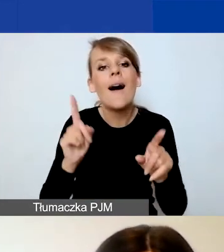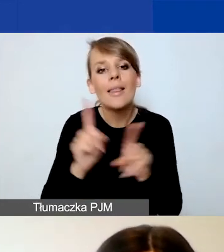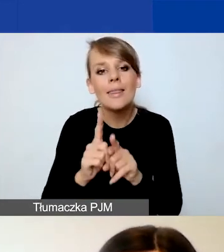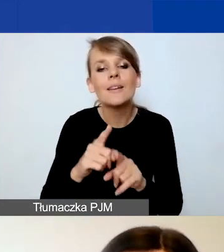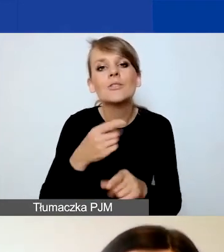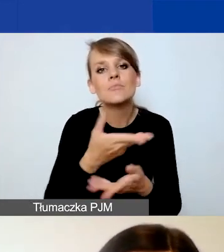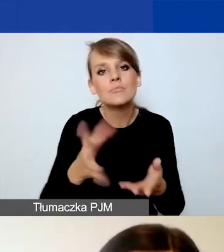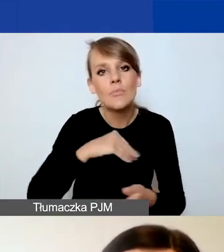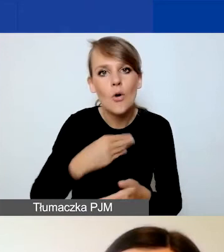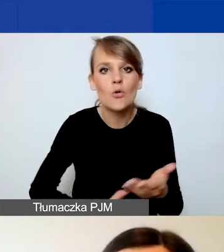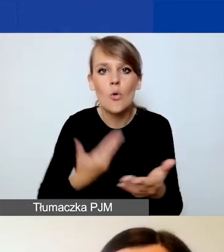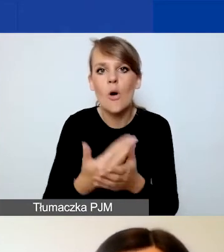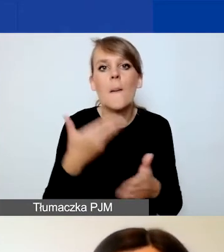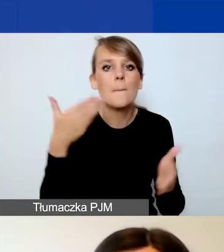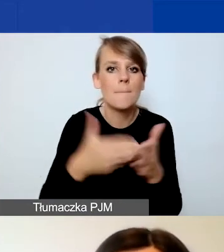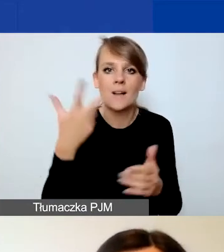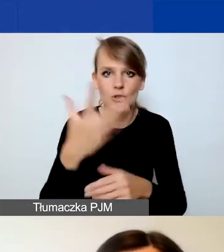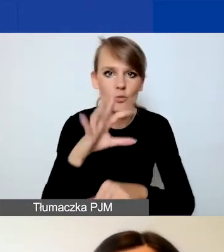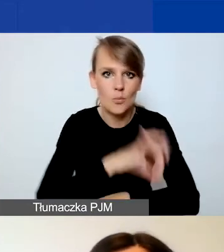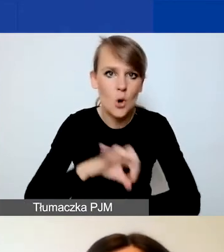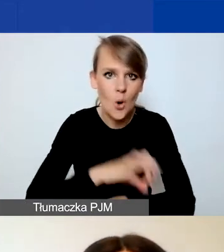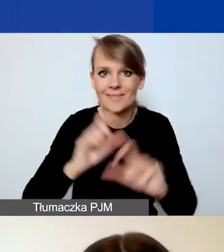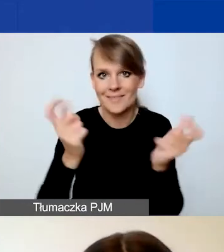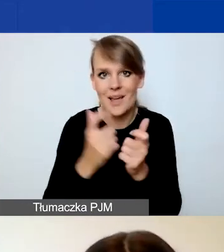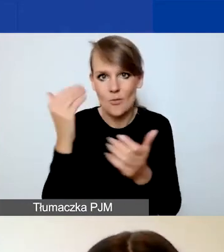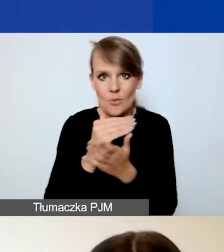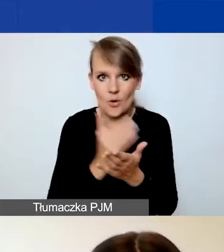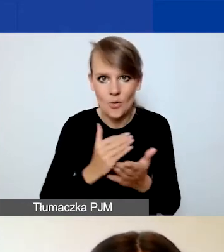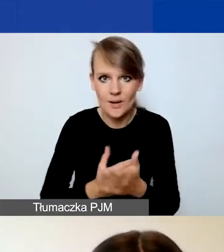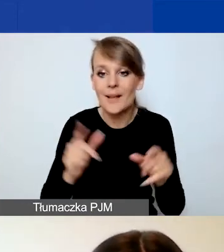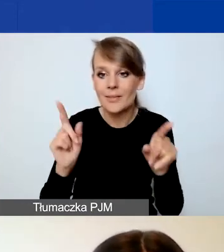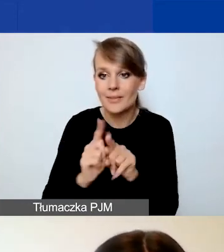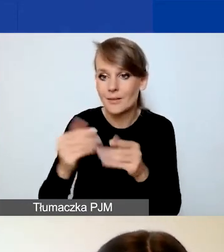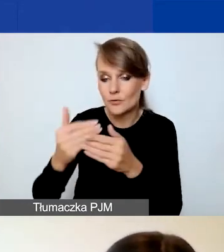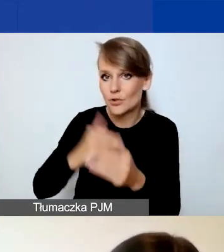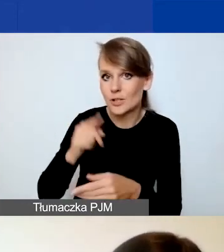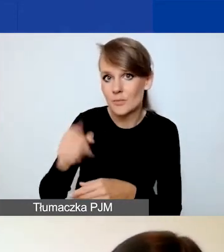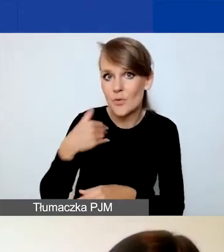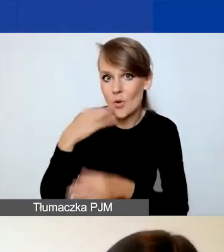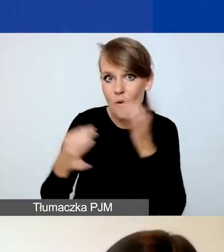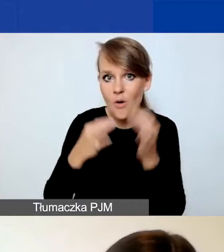maksimum trzy projekty w całym programie. I jak już przedmówczyni opowiadała, możliwe są kombinacje.